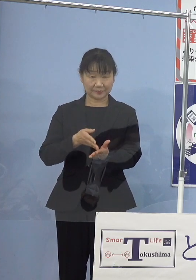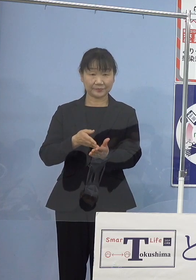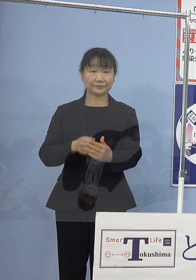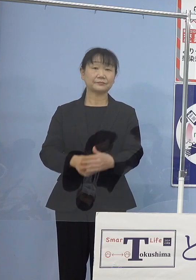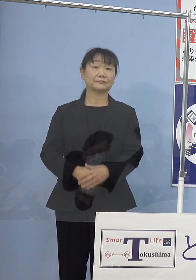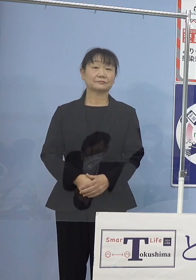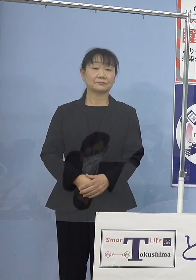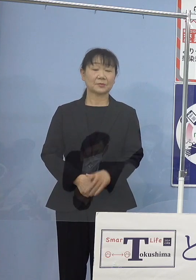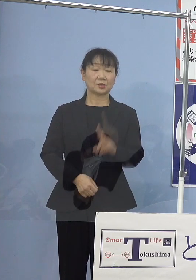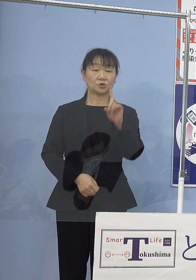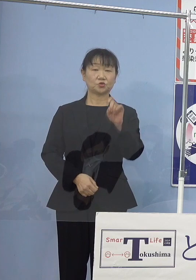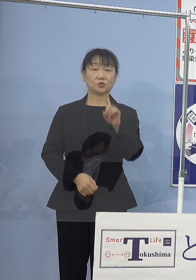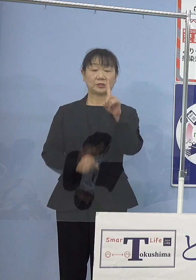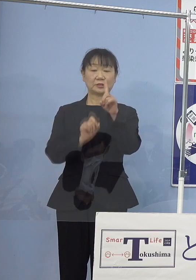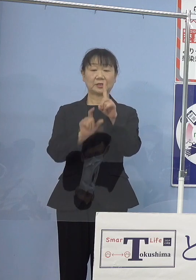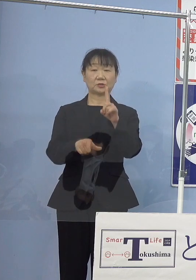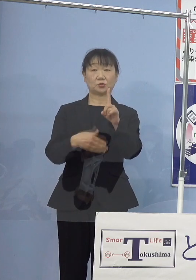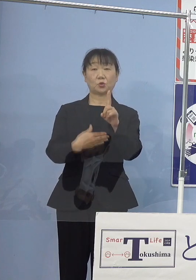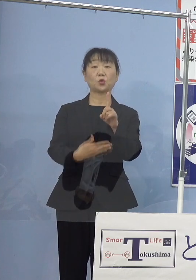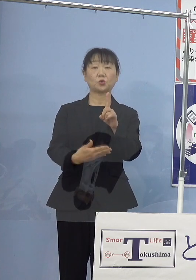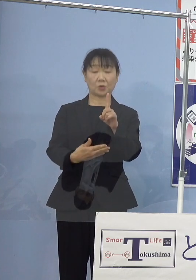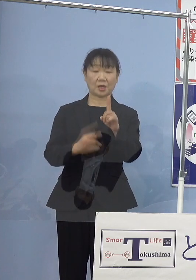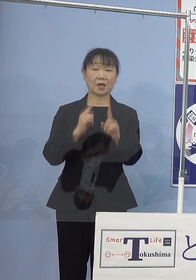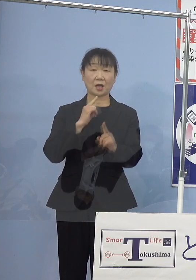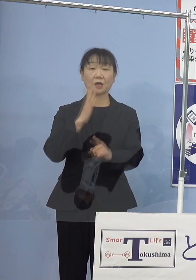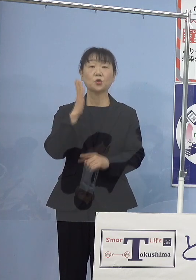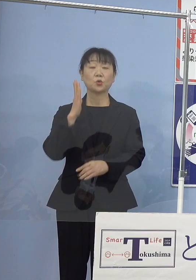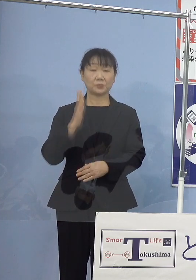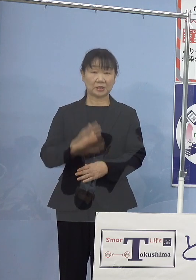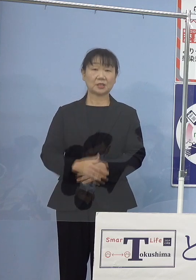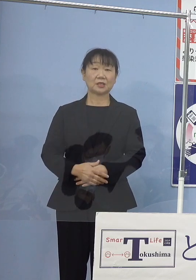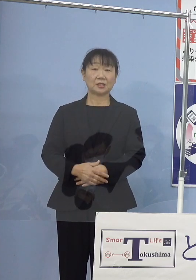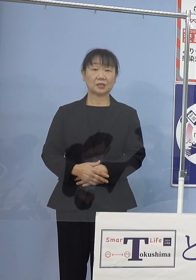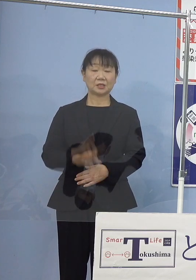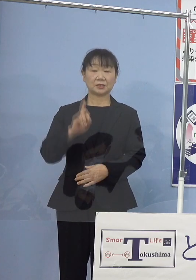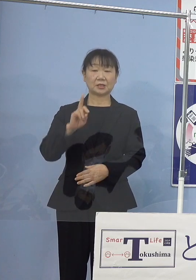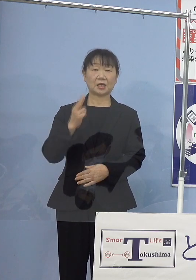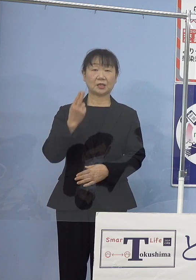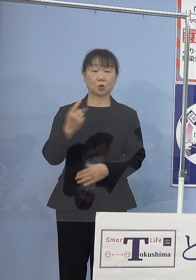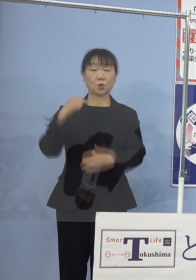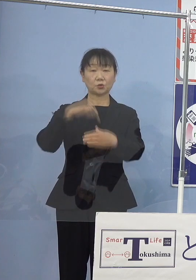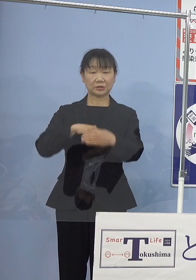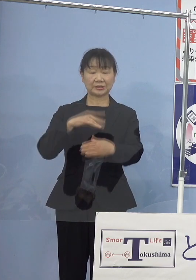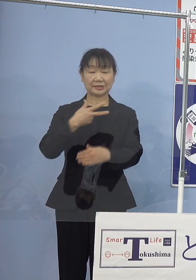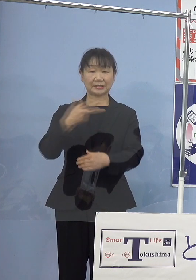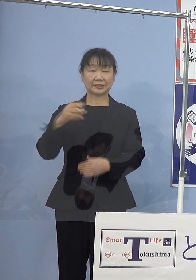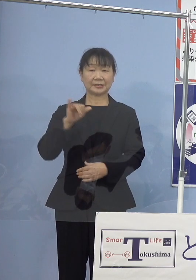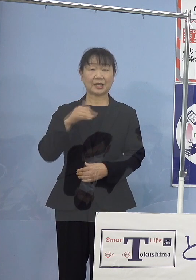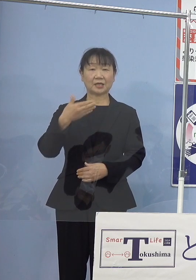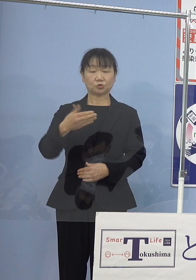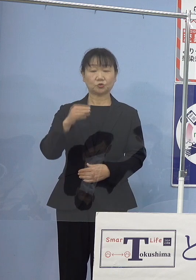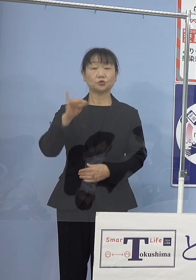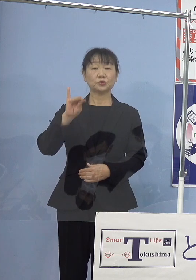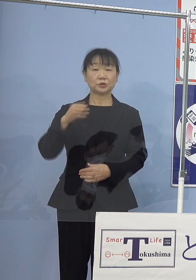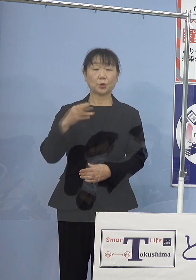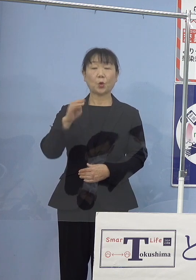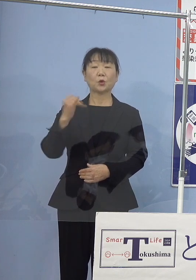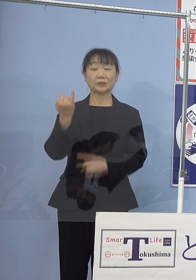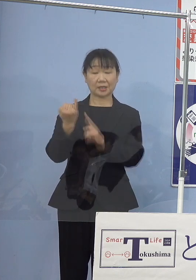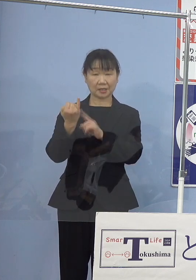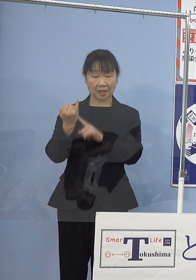11月9日火曜日瀬戸内寂聴さんが 99歳でお亡くなりになりました